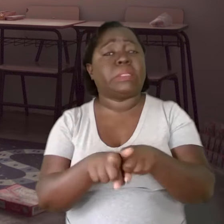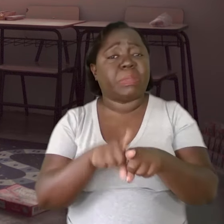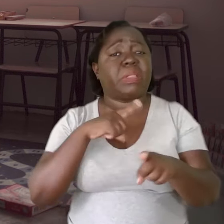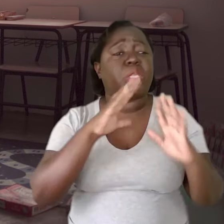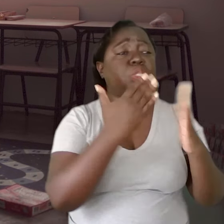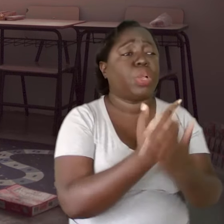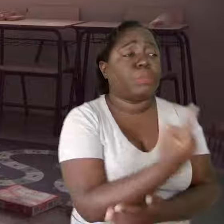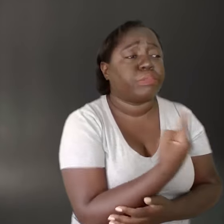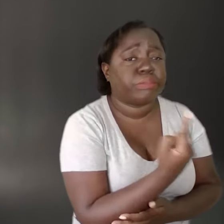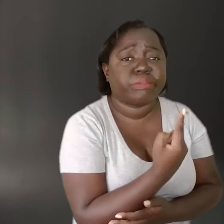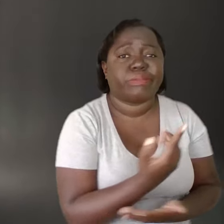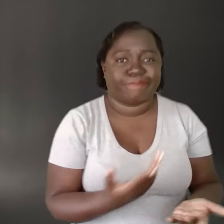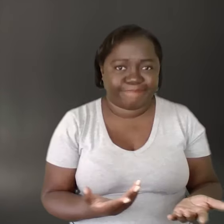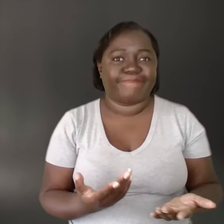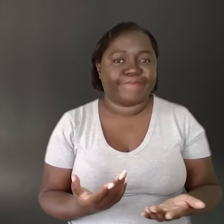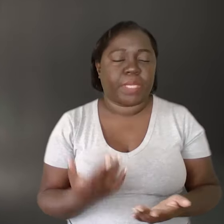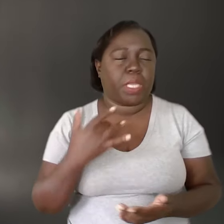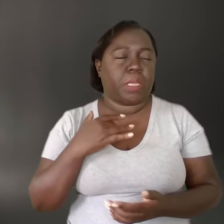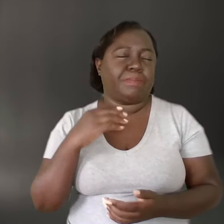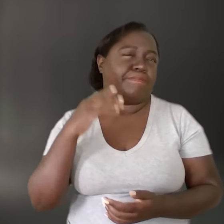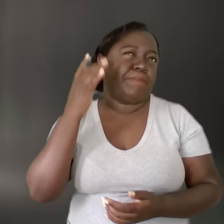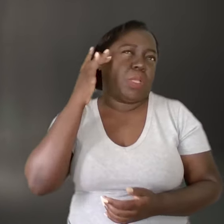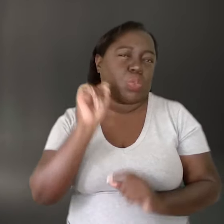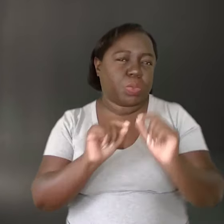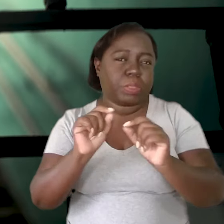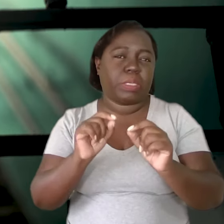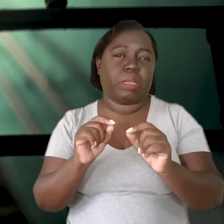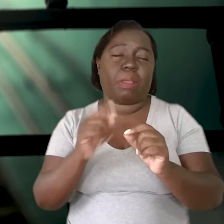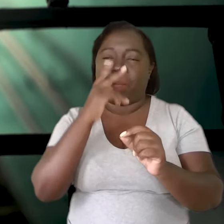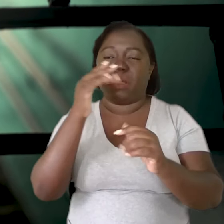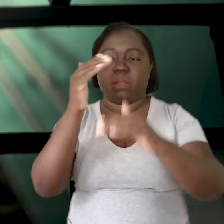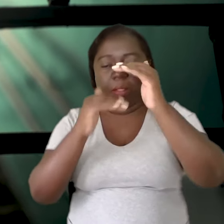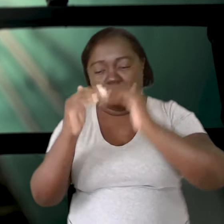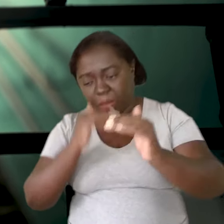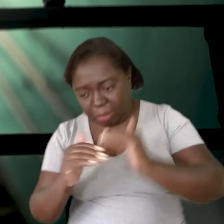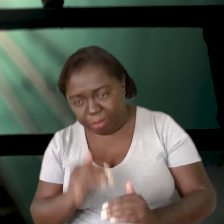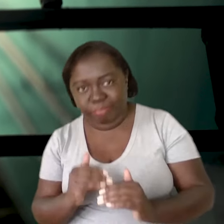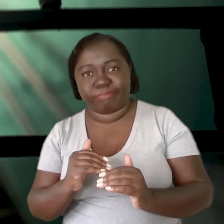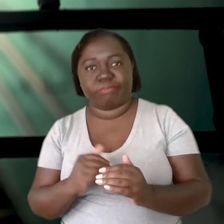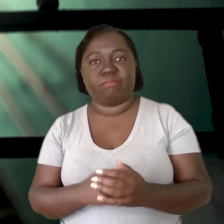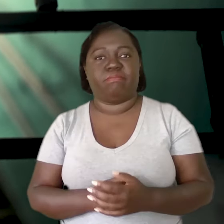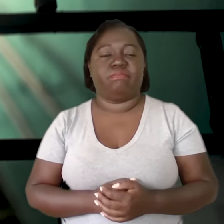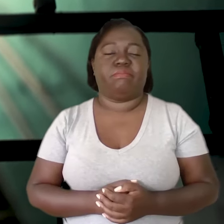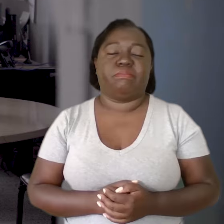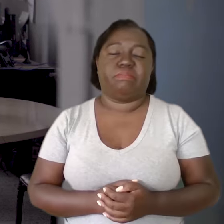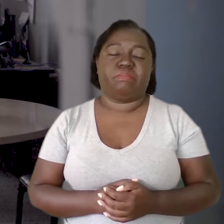tem muita escola solitária. Então, acho que é uma coisa em escada, descendo.